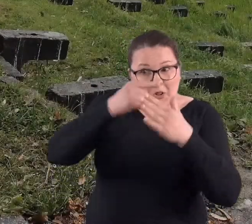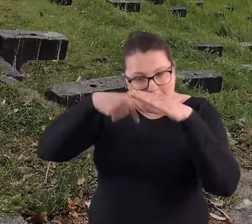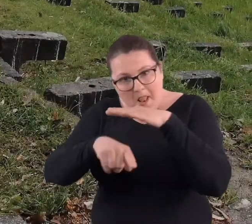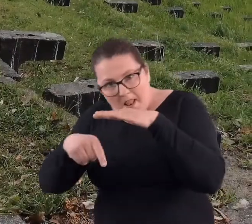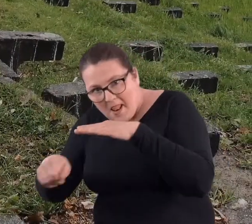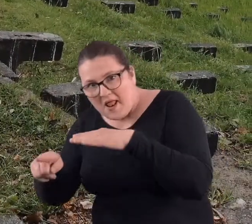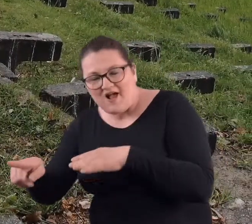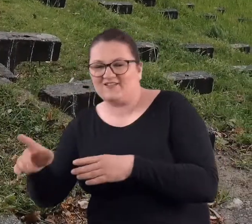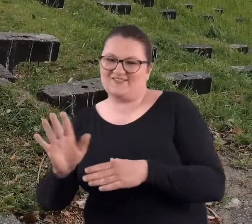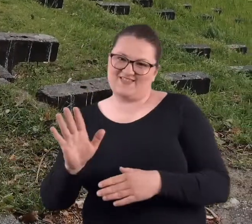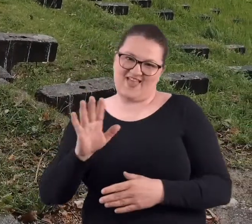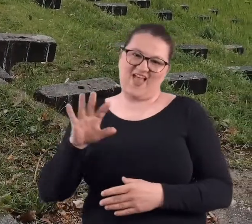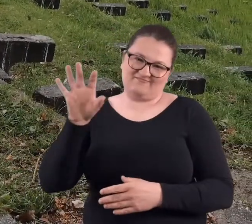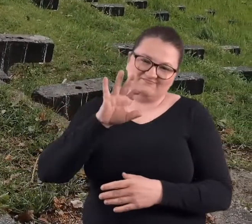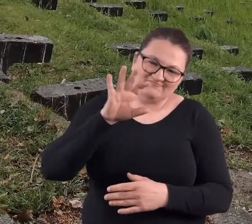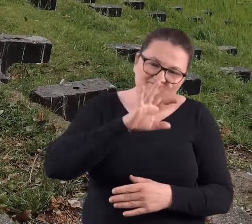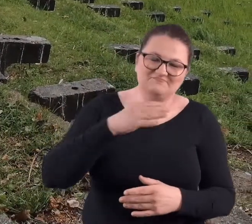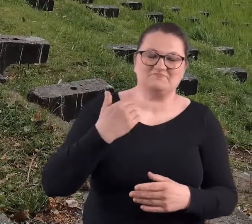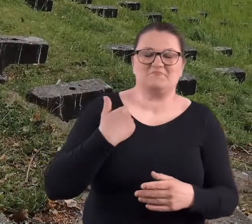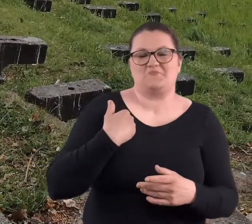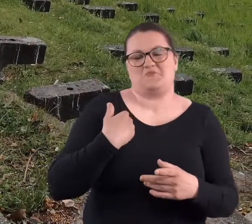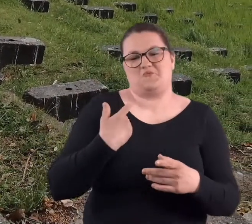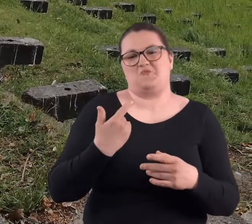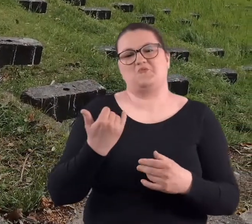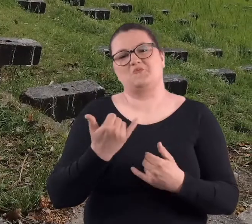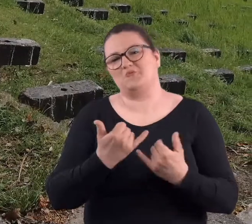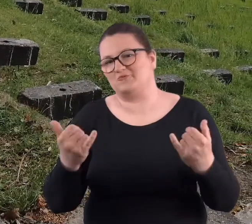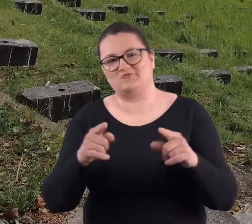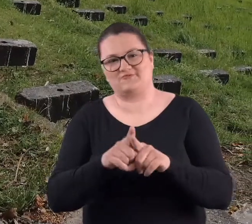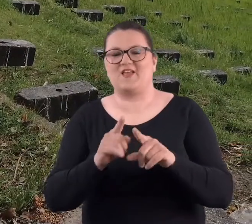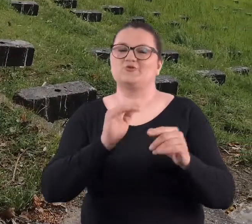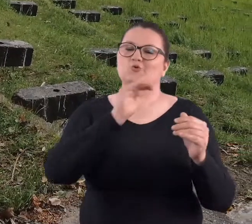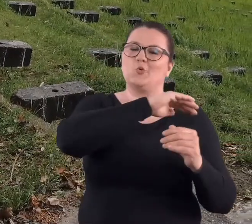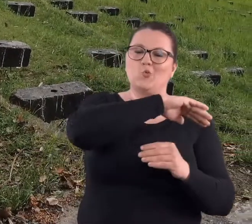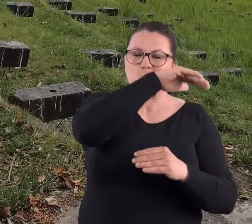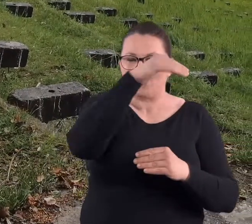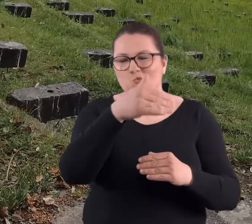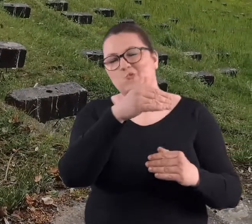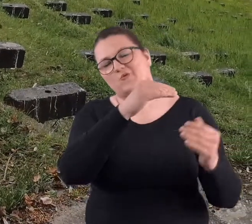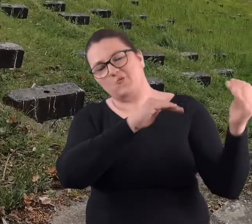tylko forty, żeśmy zwiedzali. Poszliśmy sobie też zwiedzać